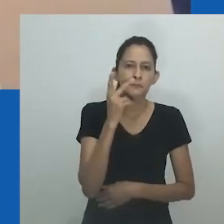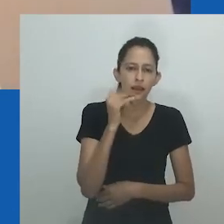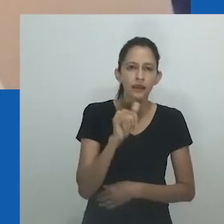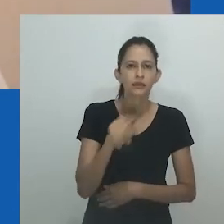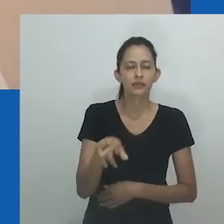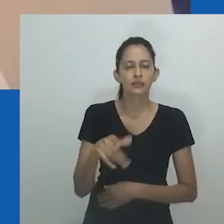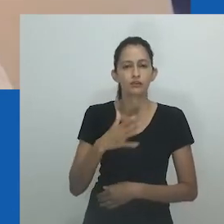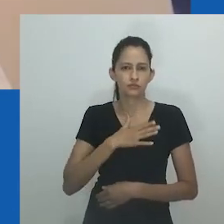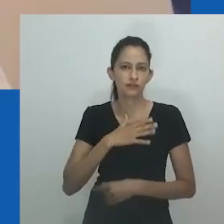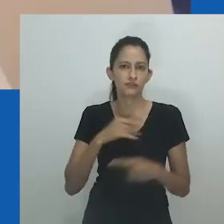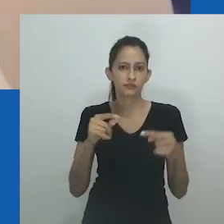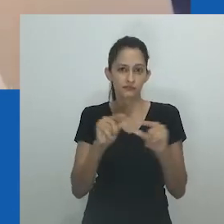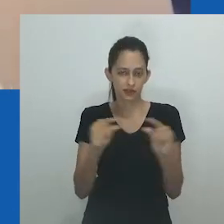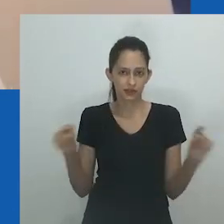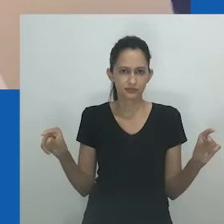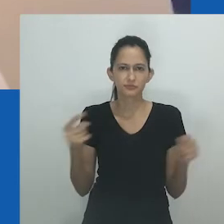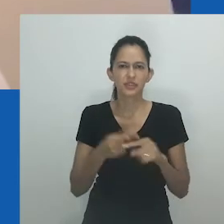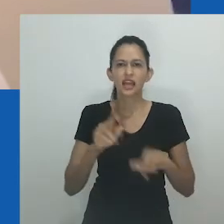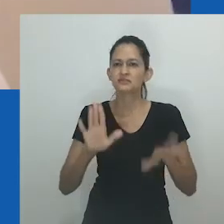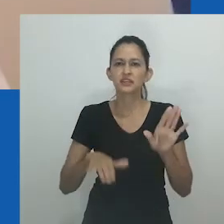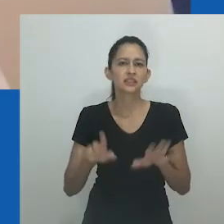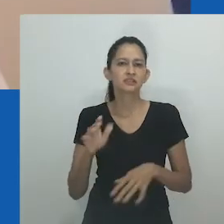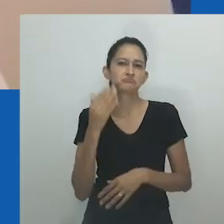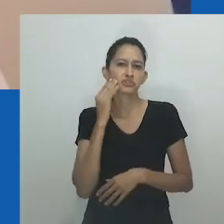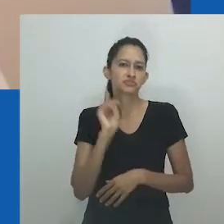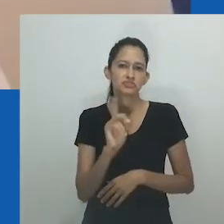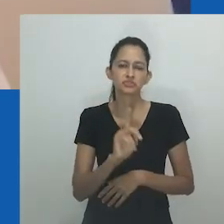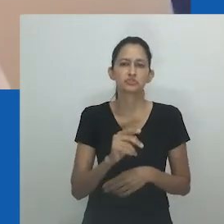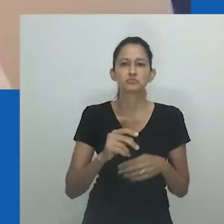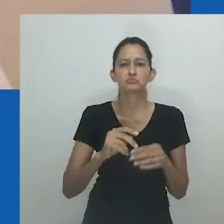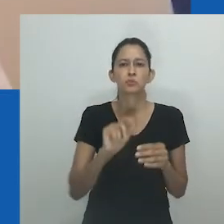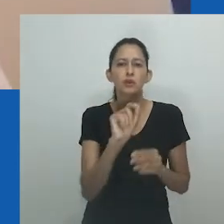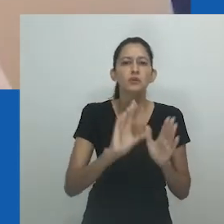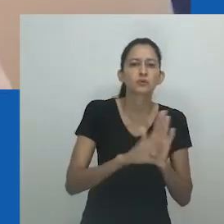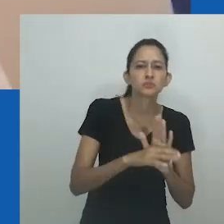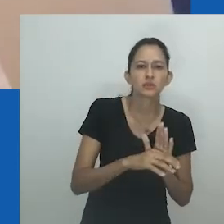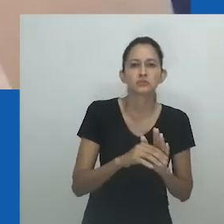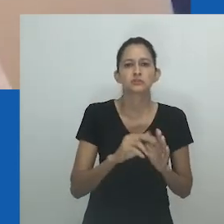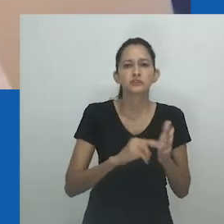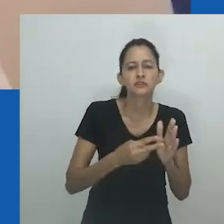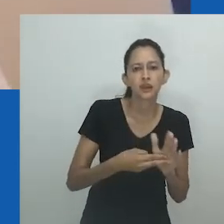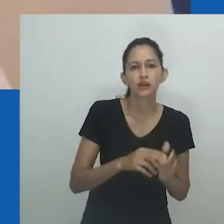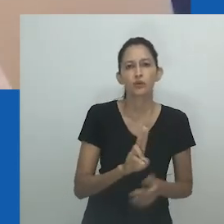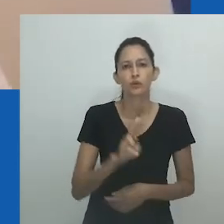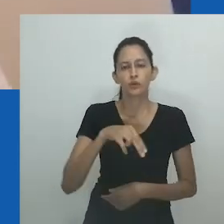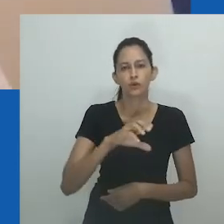As pessoas falavam de unongayindoda e quando você olhava para elas via mulheres que eram fortes, estavam em forma,